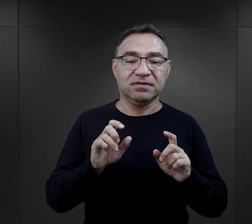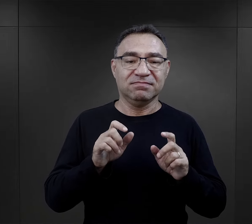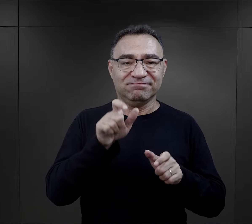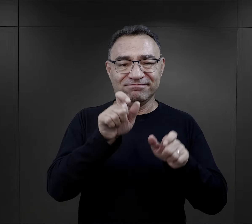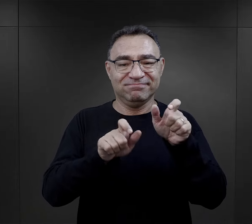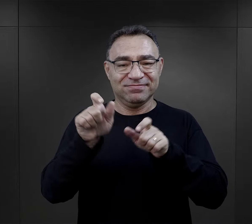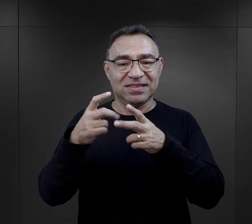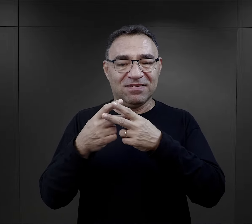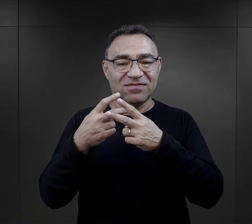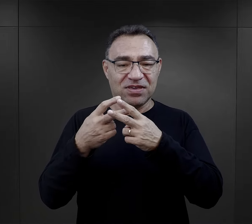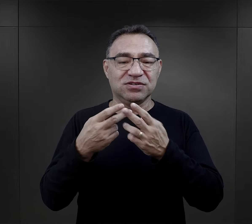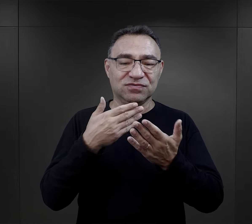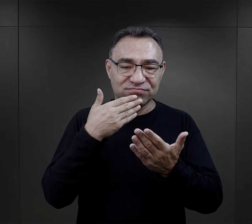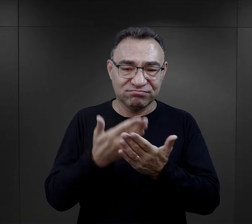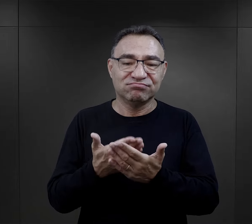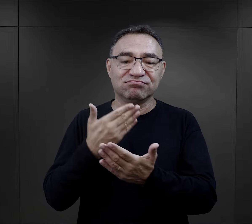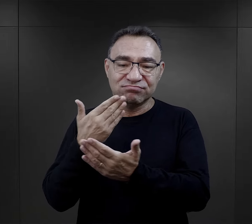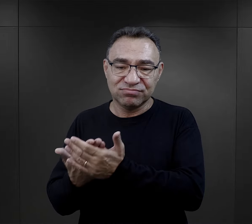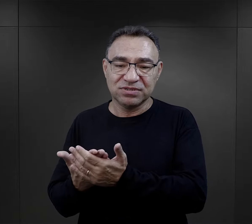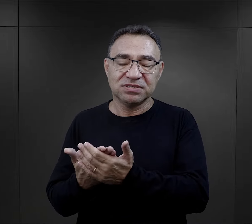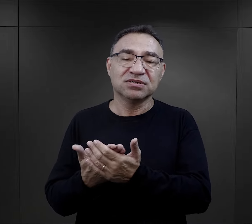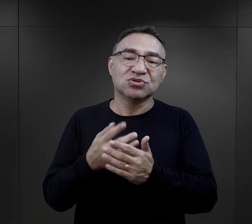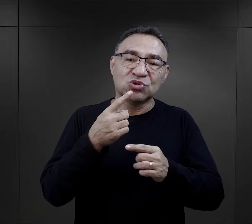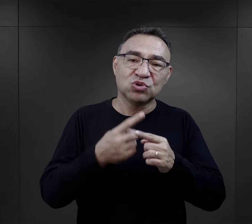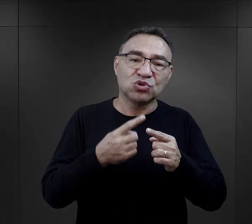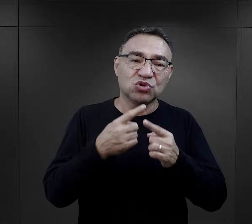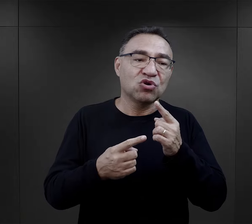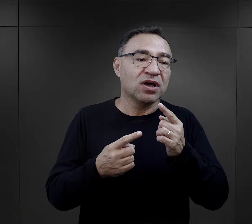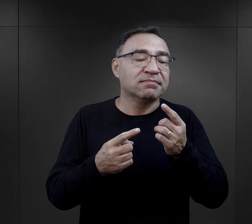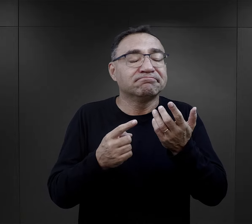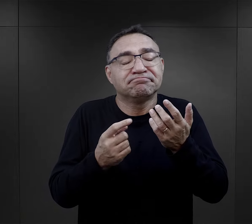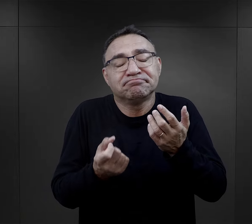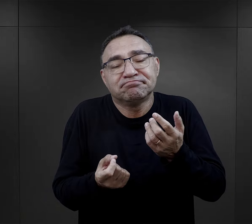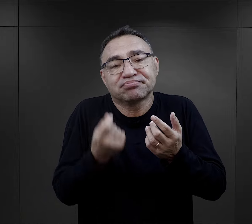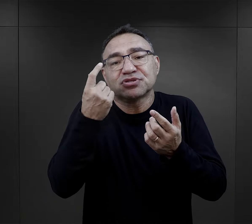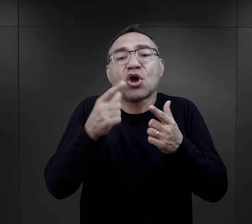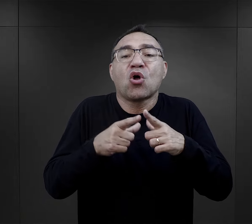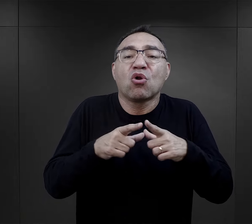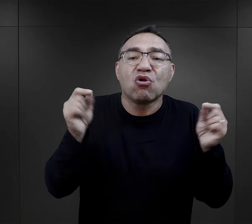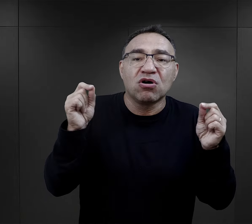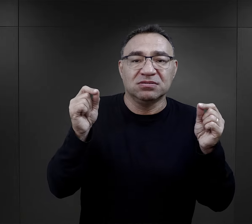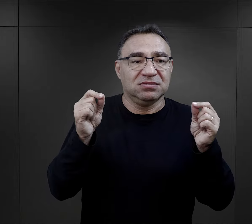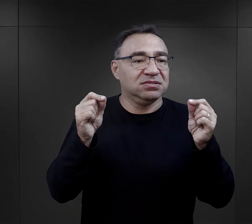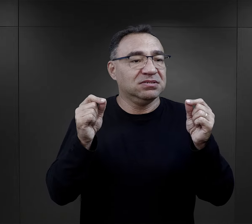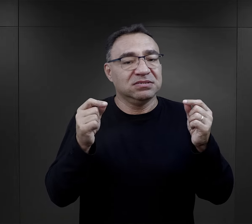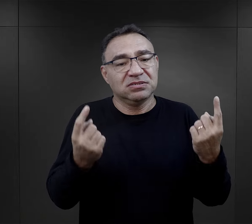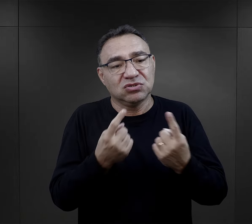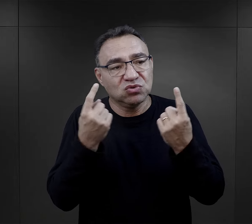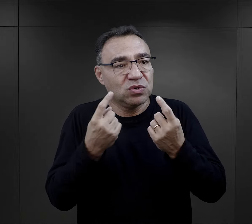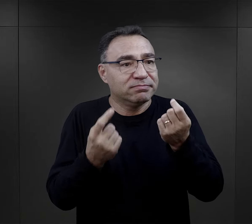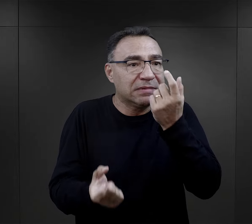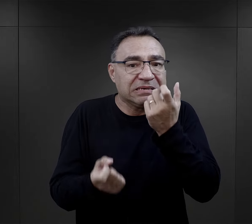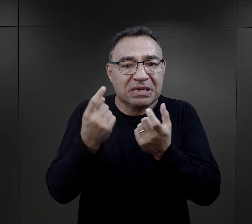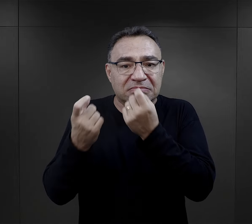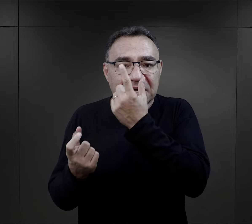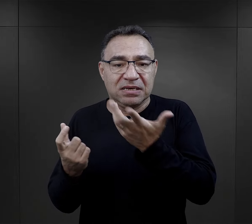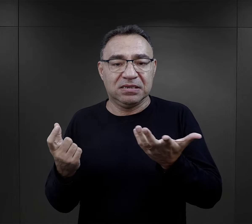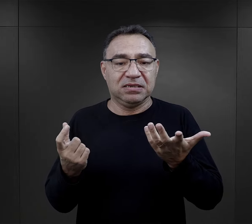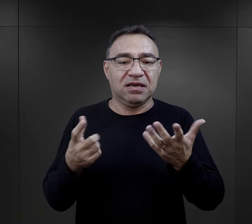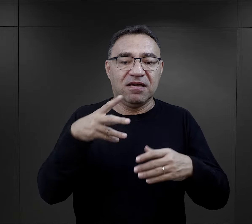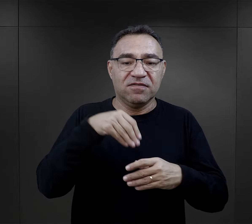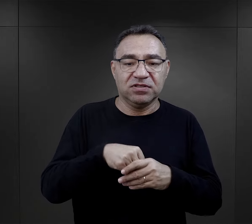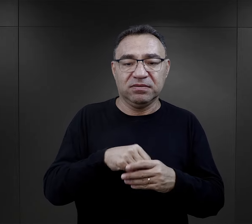I rzeczywiście tak wielu więźniów to określa, że to była właściwie wypadkowa bardzo wielu spraw